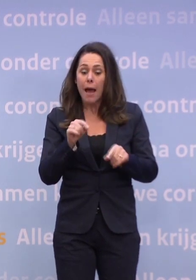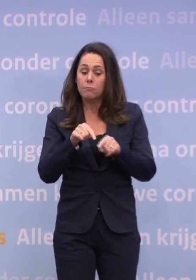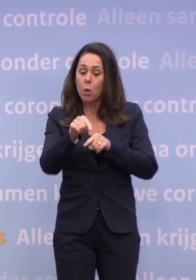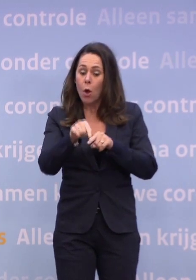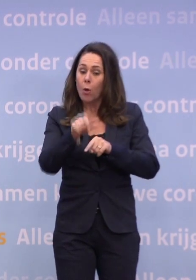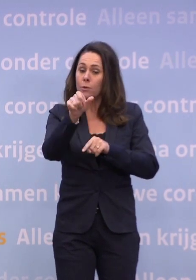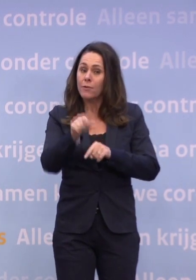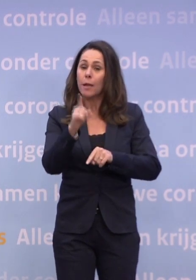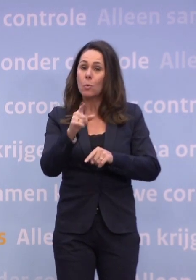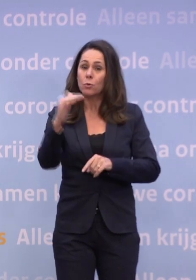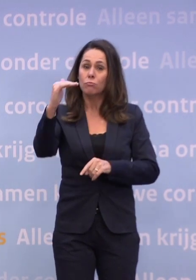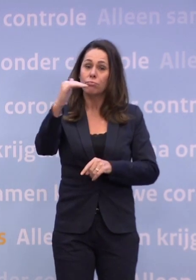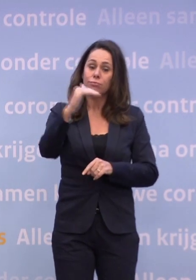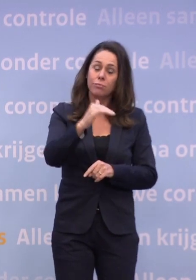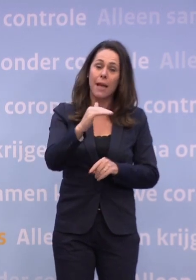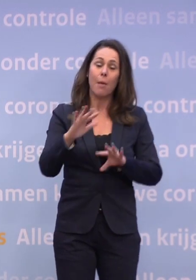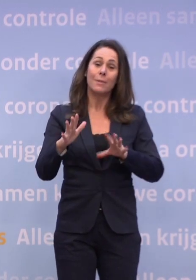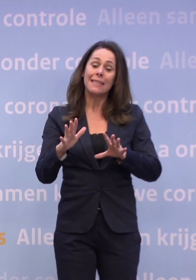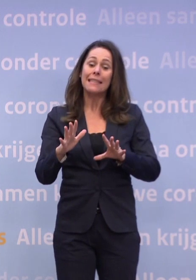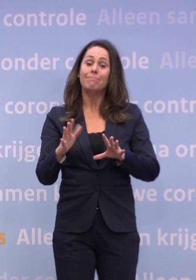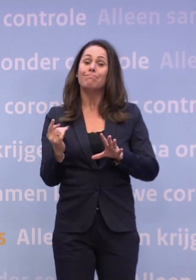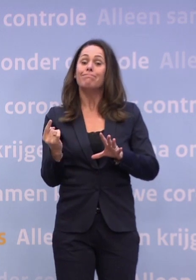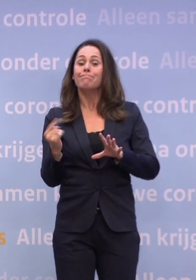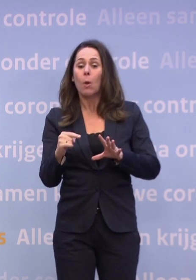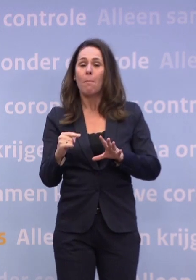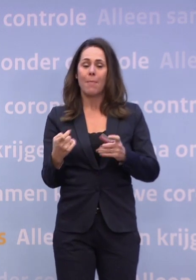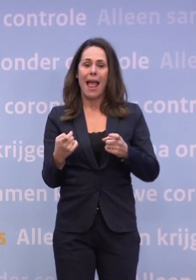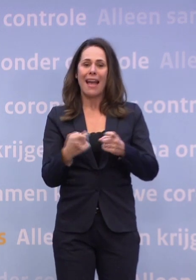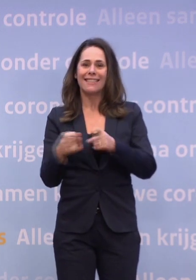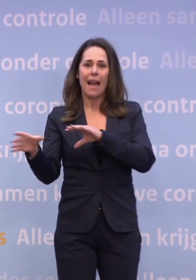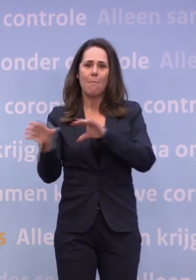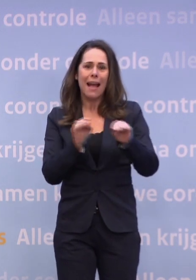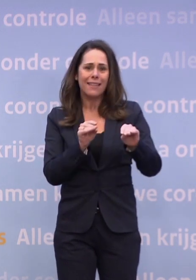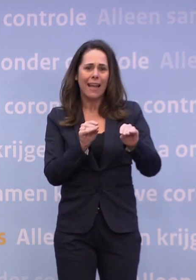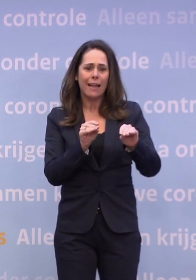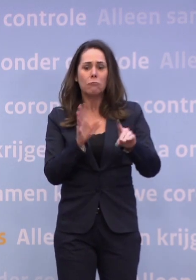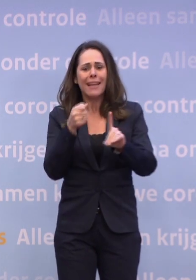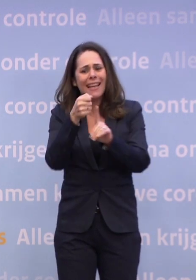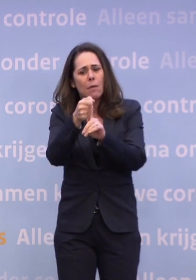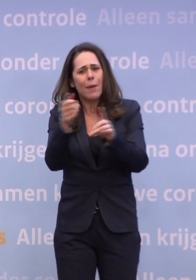...dan zullen we mogelijk met extra maatregelen moeten komen. Of dat dan meteen impact op de kerst heeft, dat zullen we natuurlijk proberen...